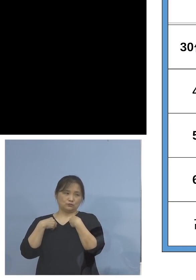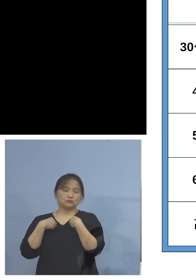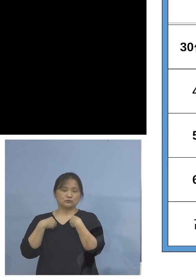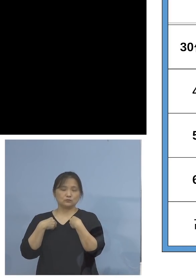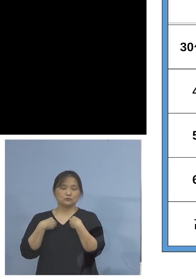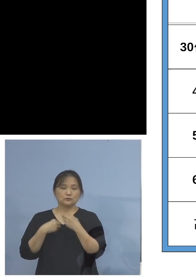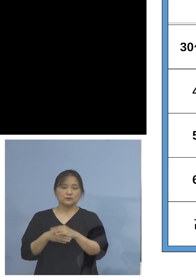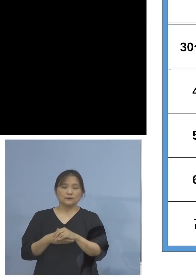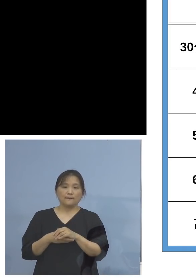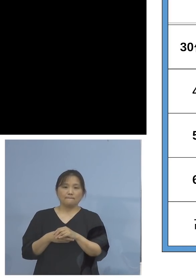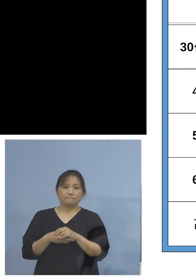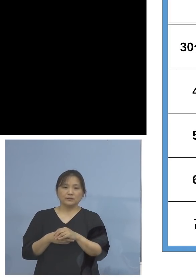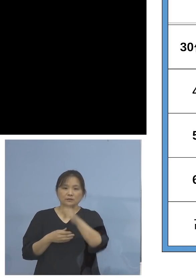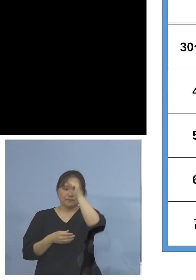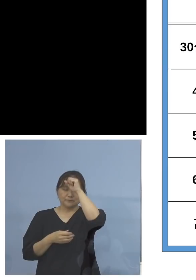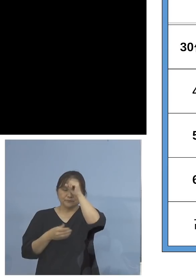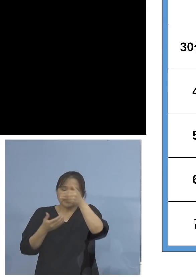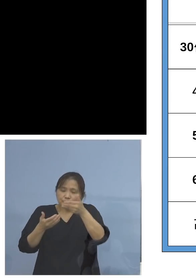また重篤化が気になると言われる